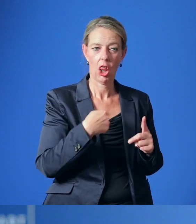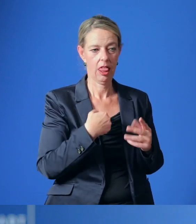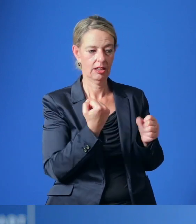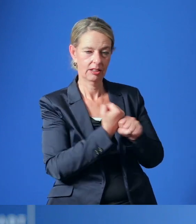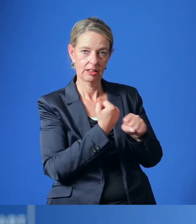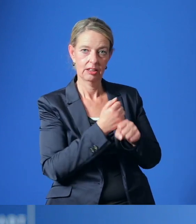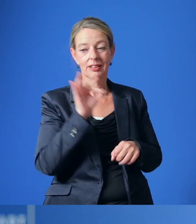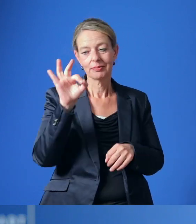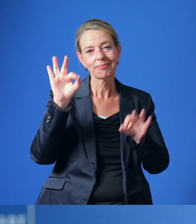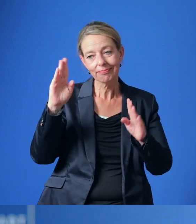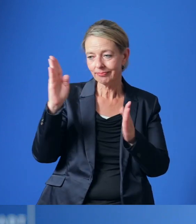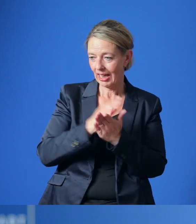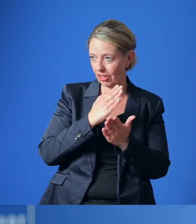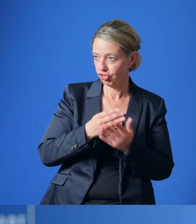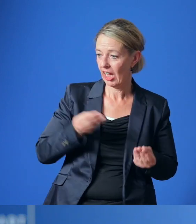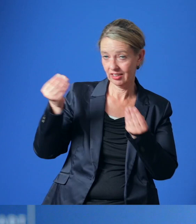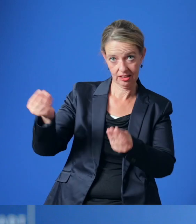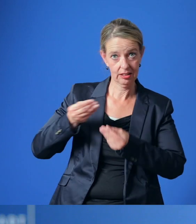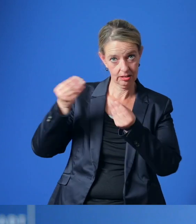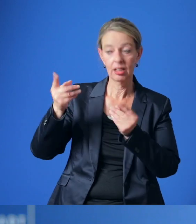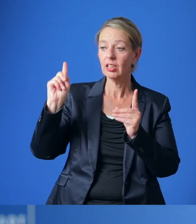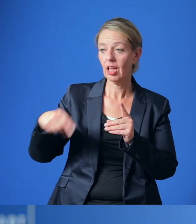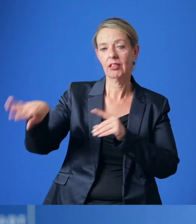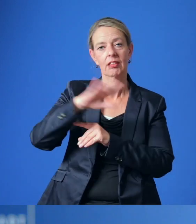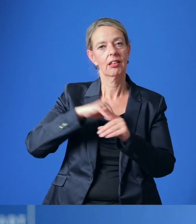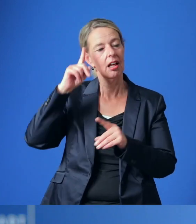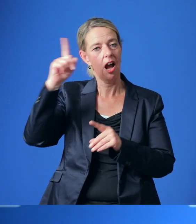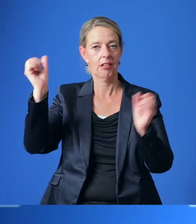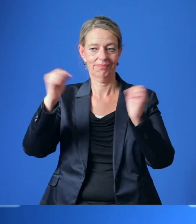die wir der Politik in konkreten Entscheidungsvorlagen zur Abstimmung vorlegen werden.